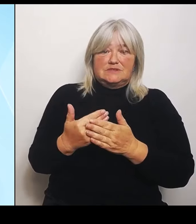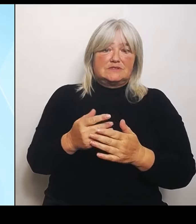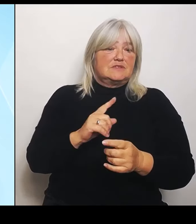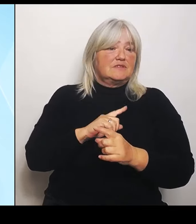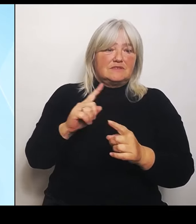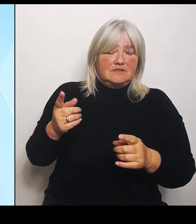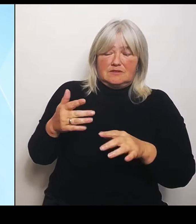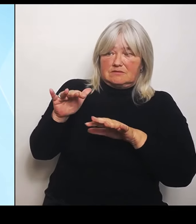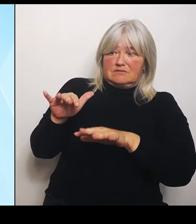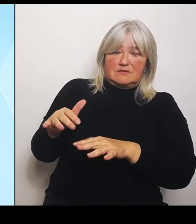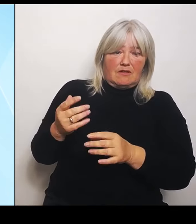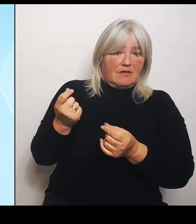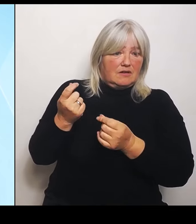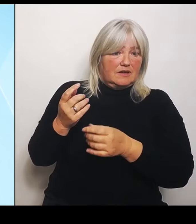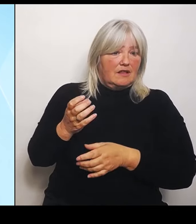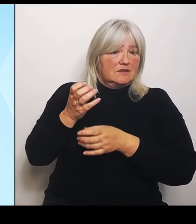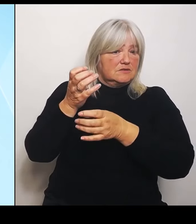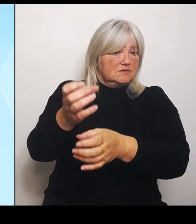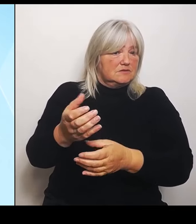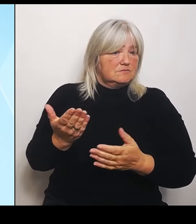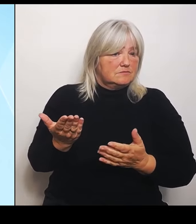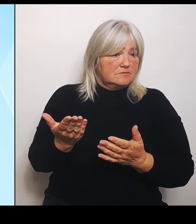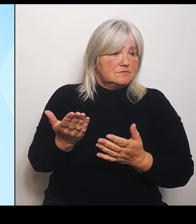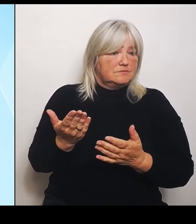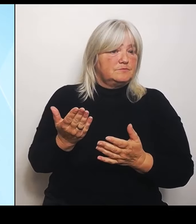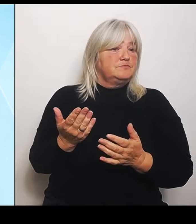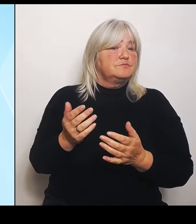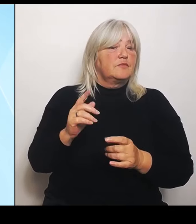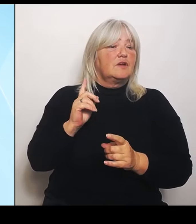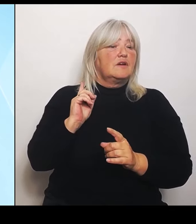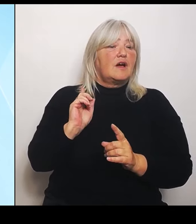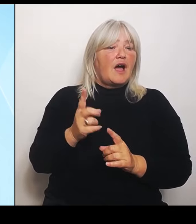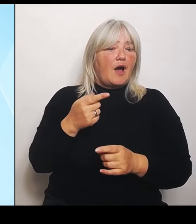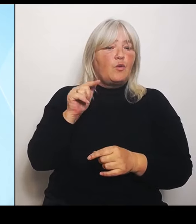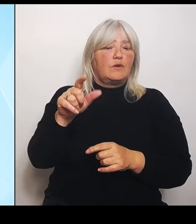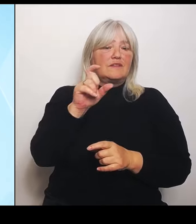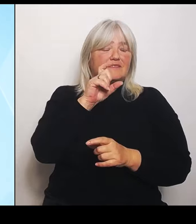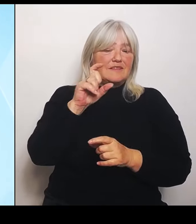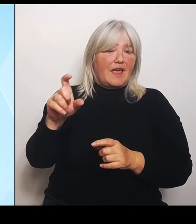Auch bei diesem Thema lässt der Bund die Betroffenen mit nichts als leeren